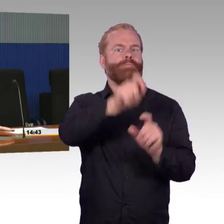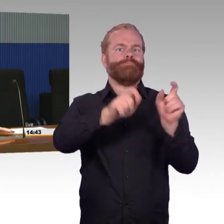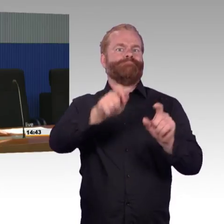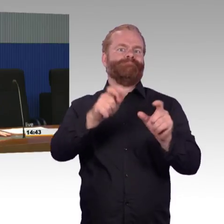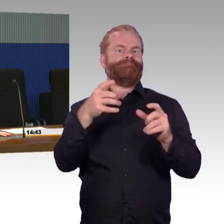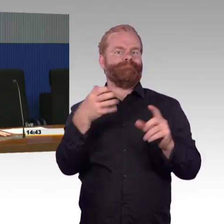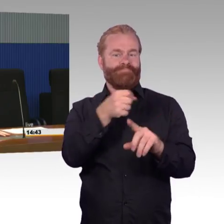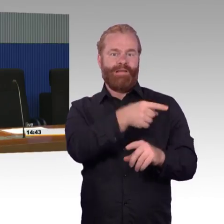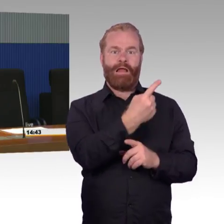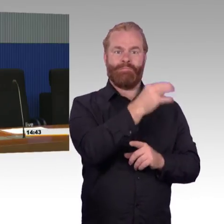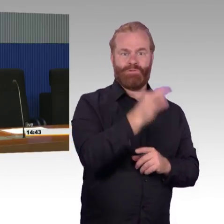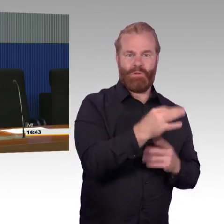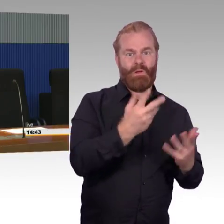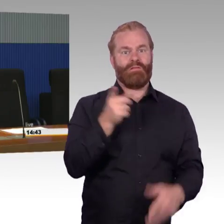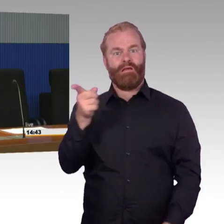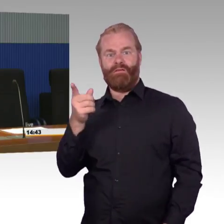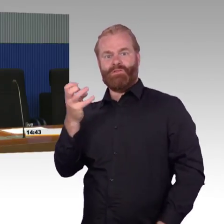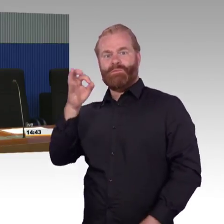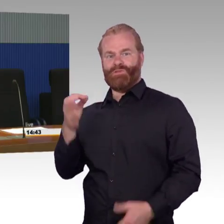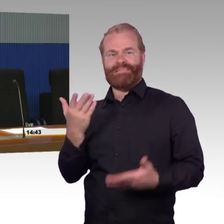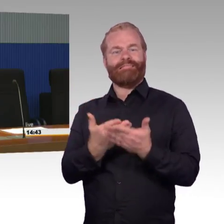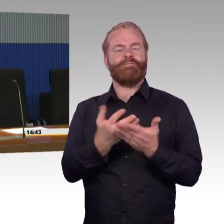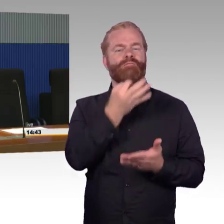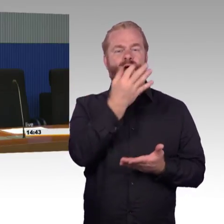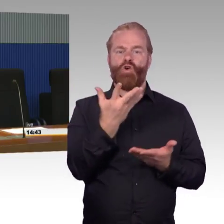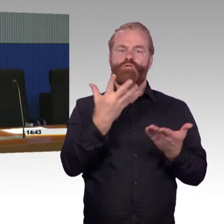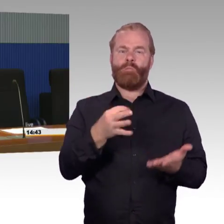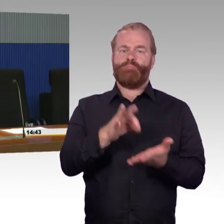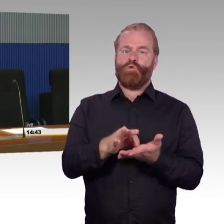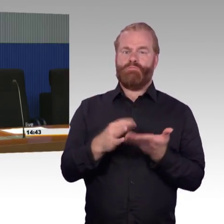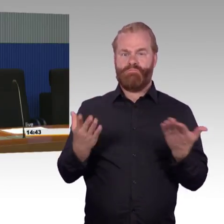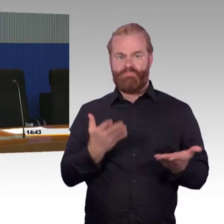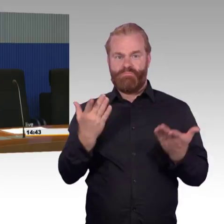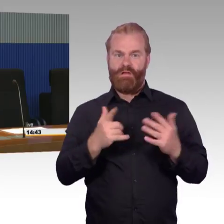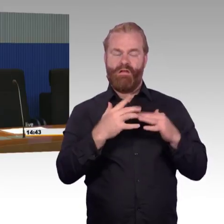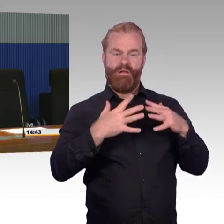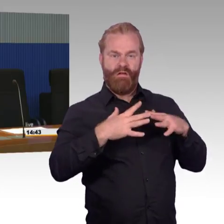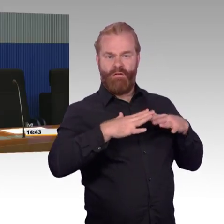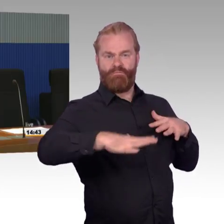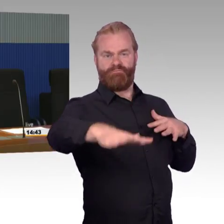oder 200 Reisenden oder da, wo vielleicht auch mal 10.000 Leute umsteigen, die aber das letzte Mal vor 30 Jahren gemacht werden